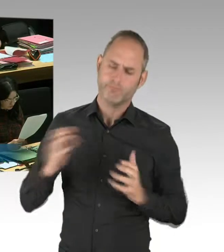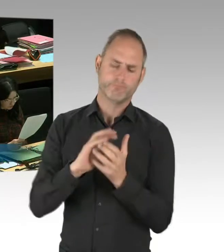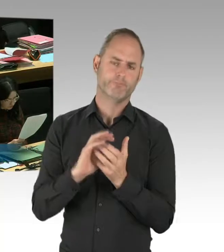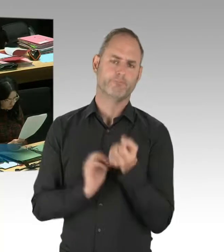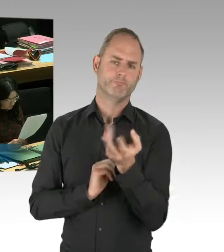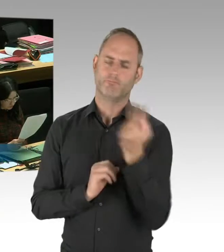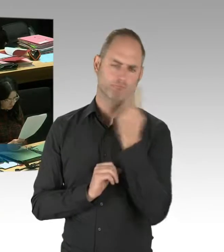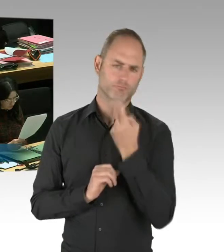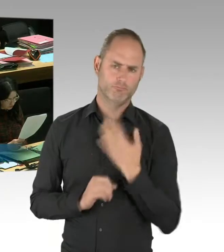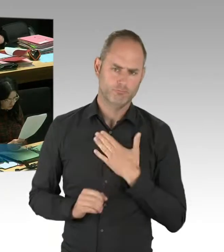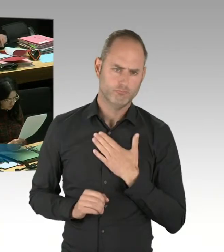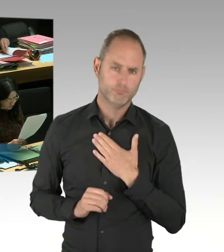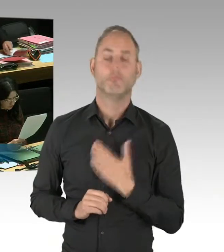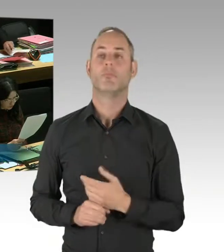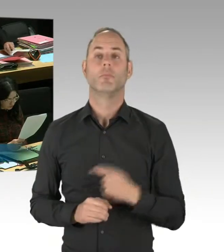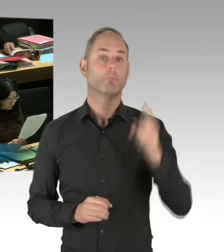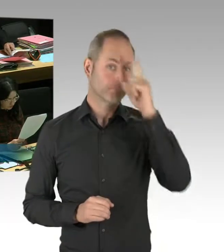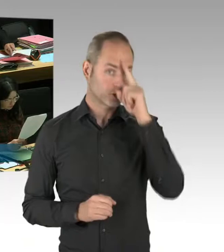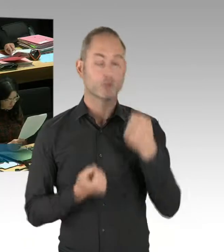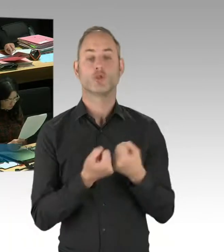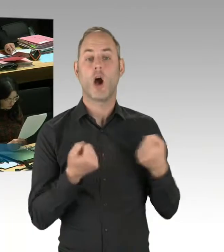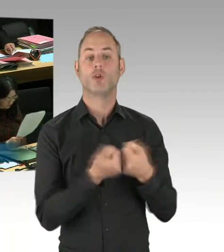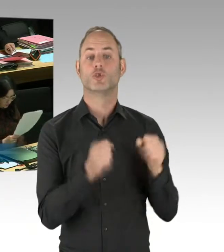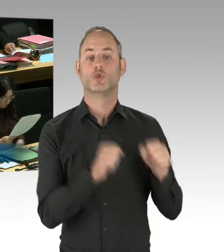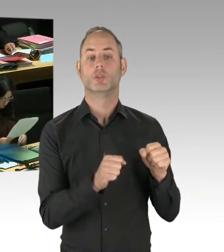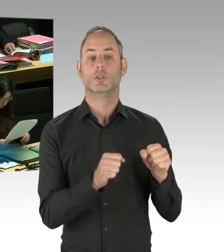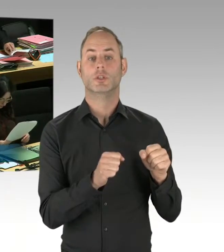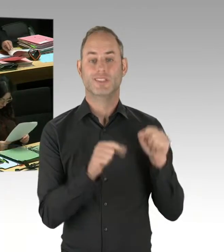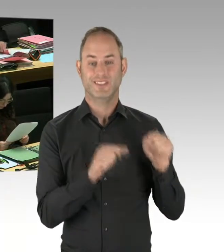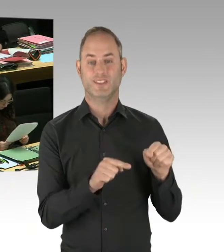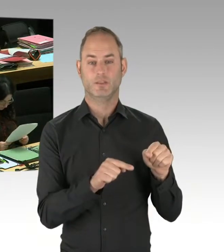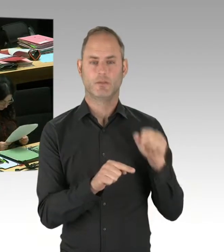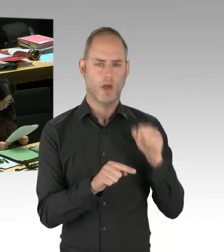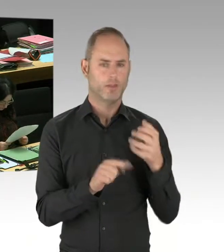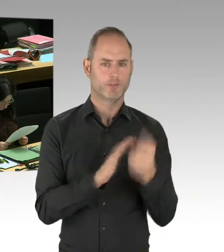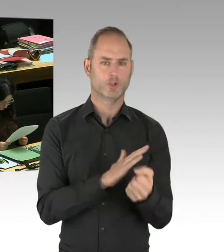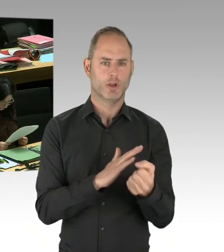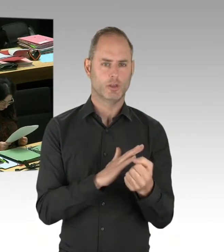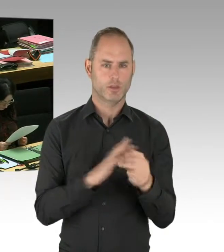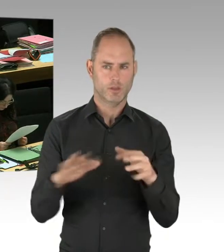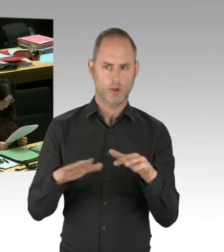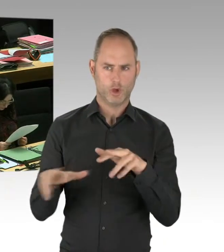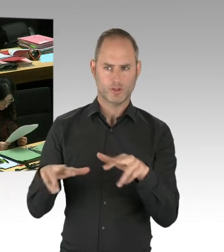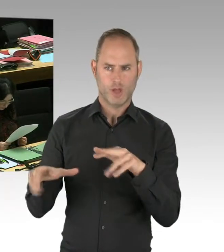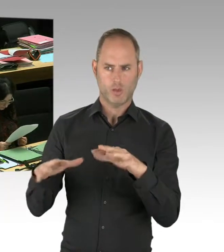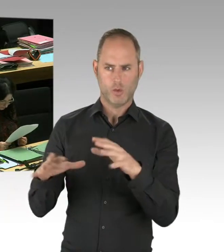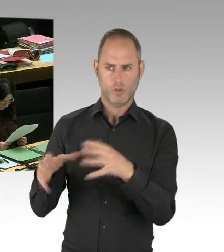die sich mit Terrorbekämpfung beschäftigt, in dieser Legislaturperiode personelle verdoppelt wurde.